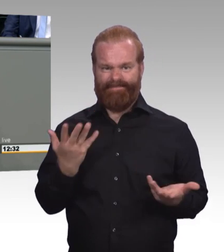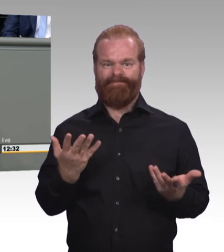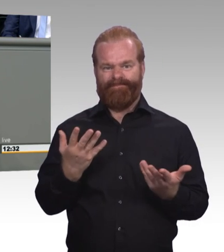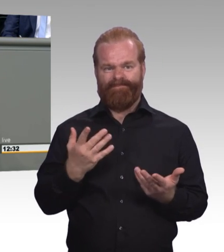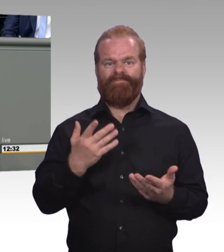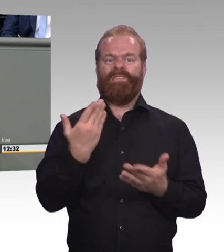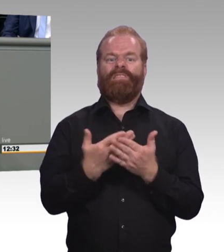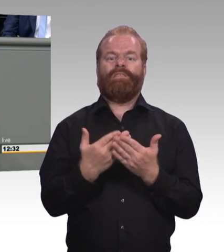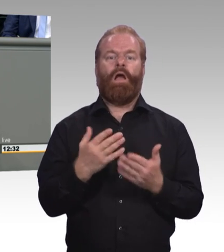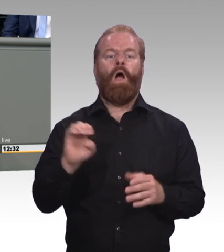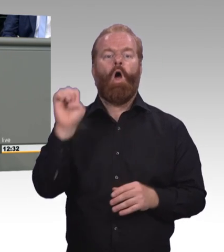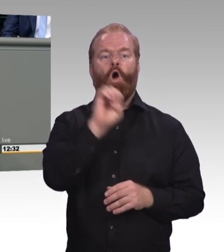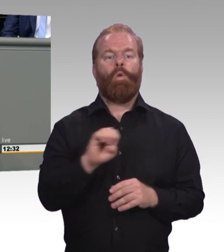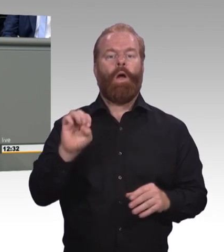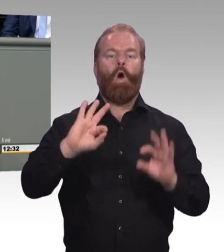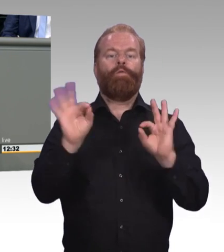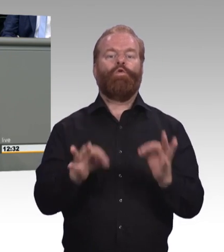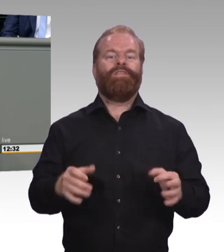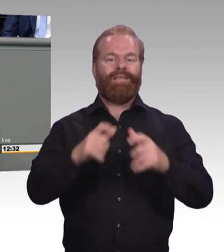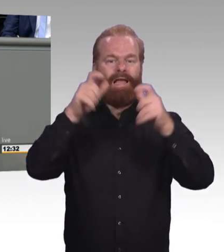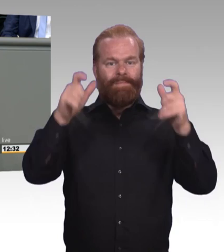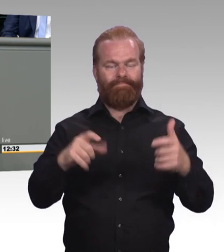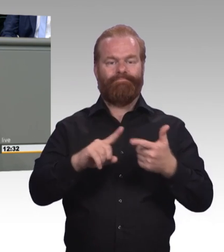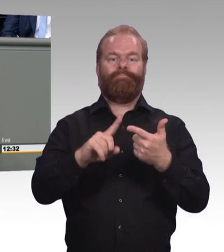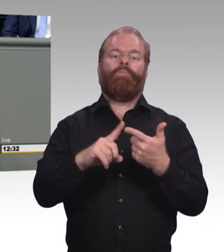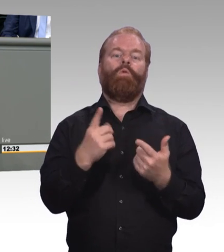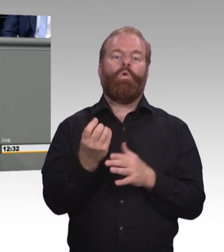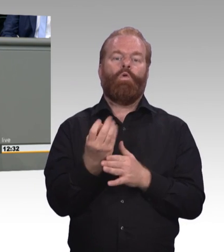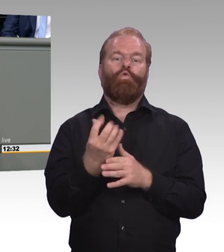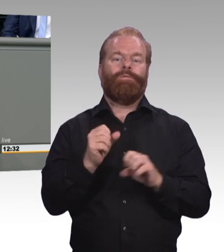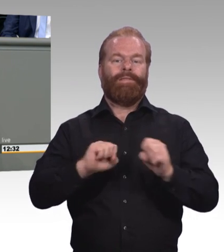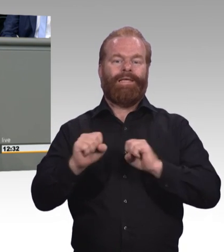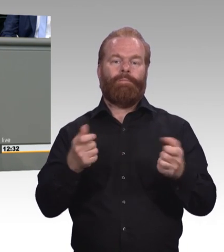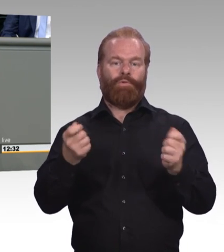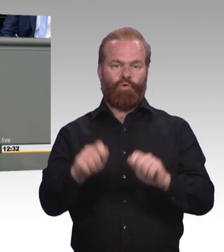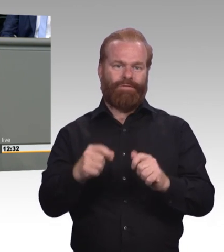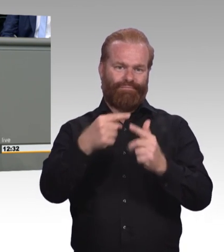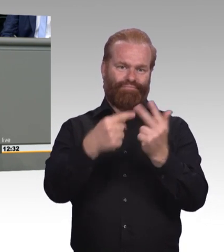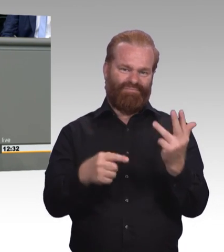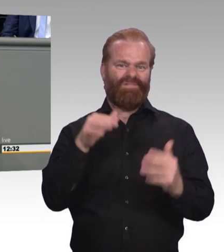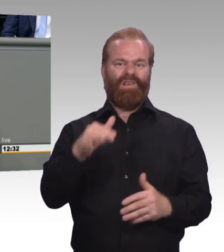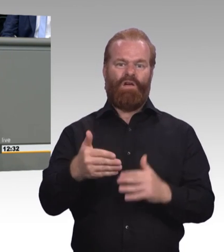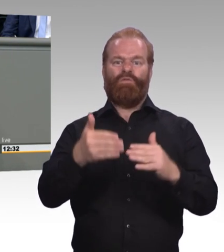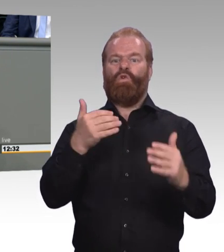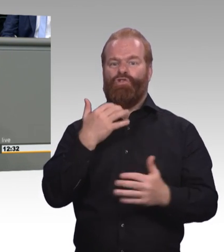Aber ohne jede Ausstrahlung. Will man dann einen Meister sechs durch die Welt laufen lassen?